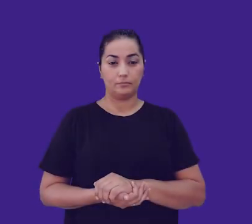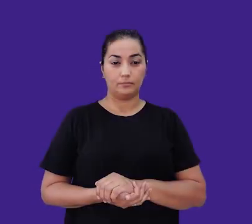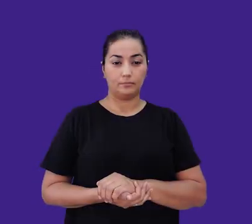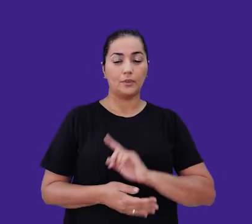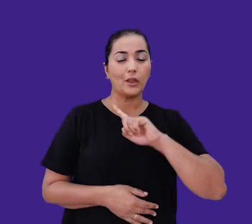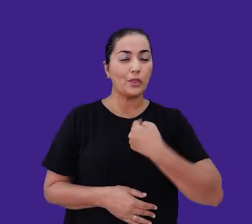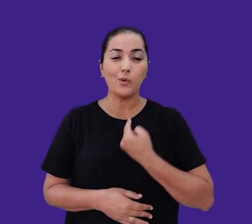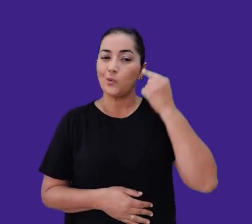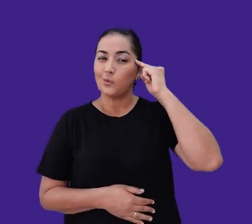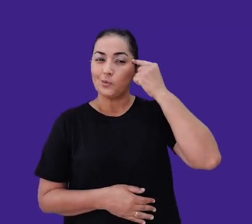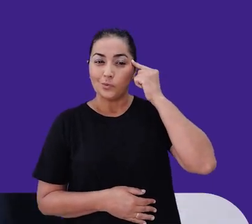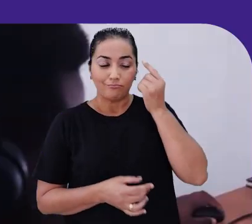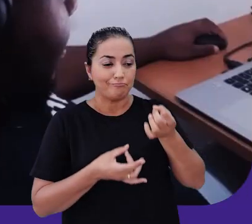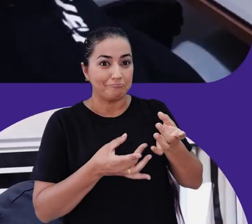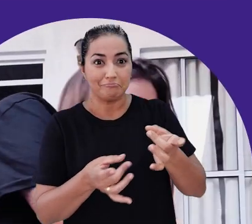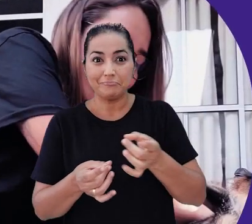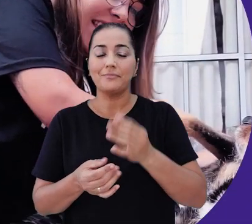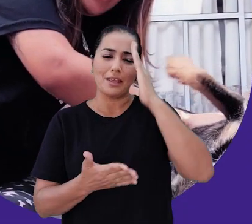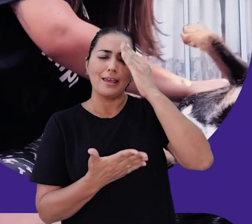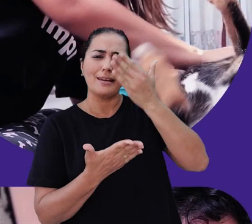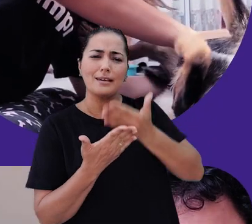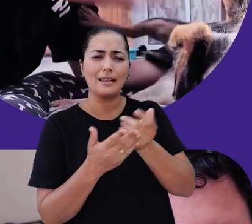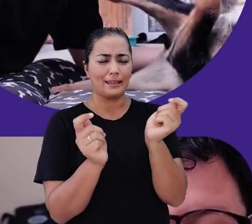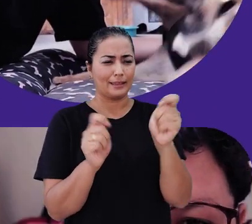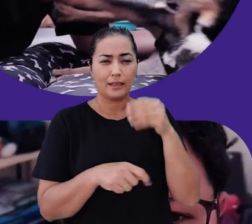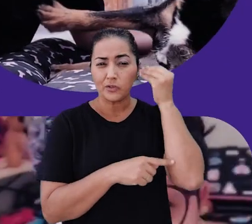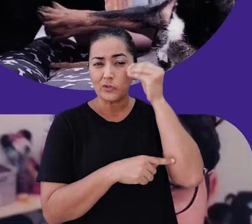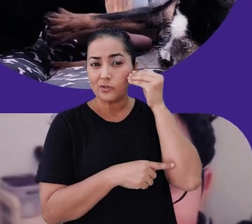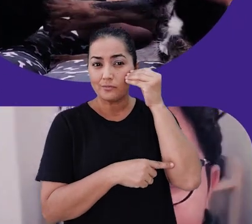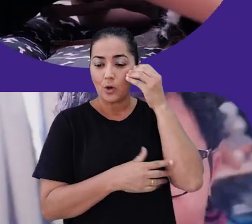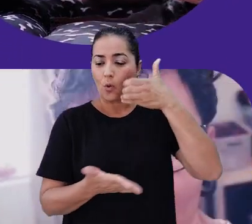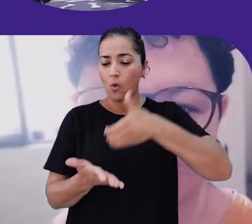Somos apaixonados por e-commerce e acreditamos que para proporcionar uma experiência de compra diferenciada